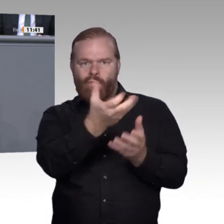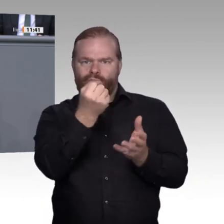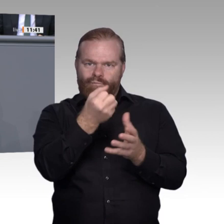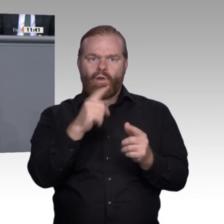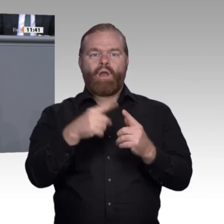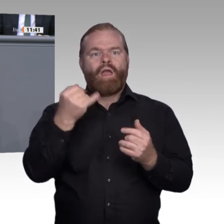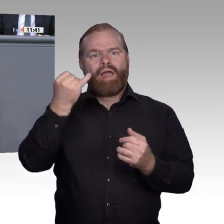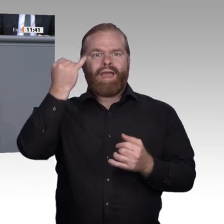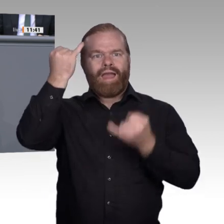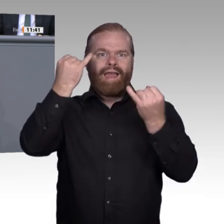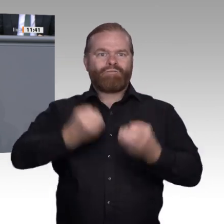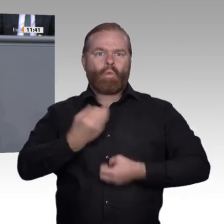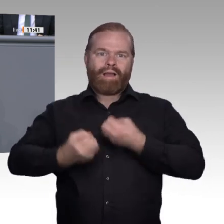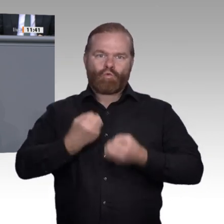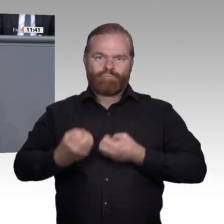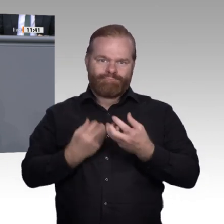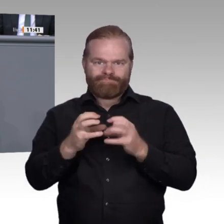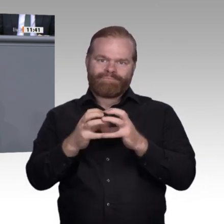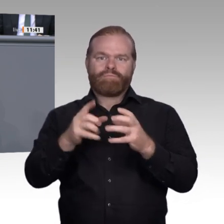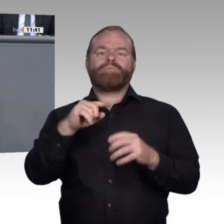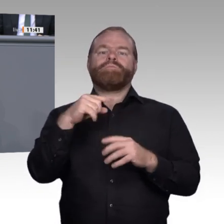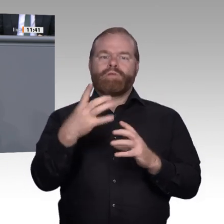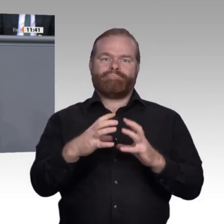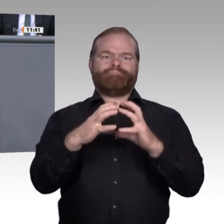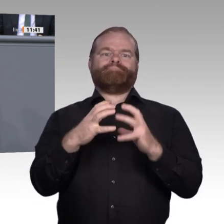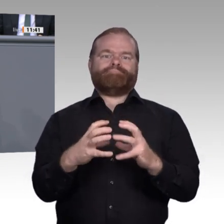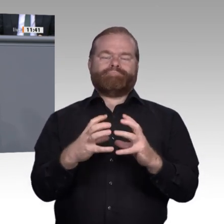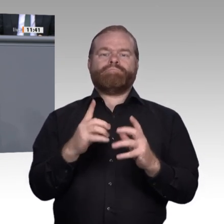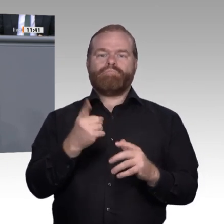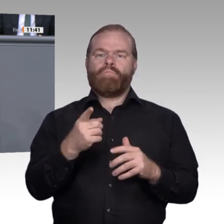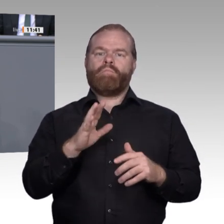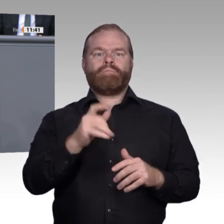werden. Entlang dieser neuen Erfordernisse und Tätigkeitsbeschreibungen in der realen